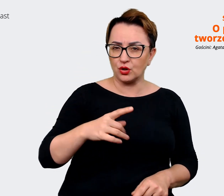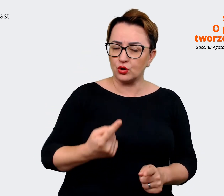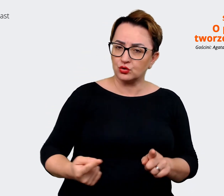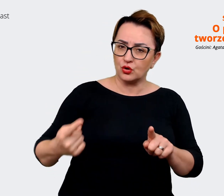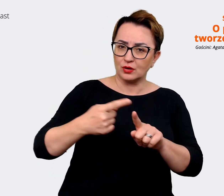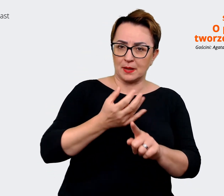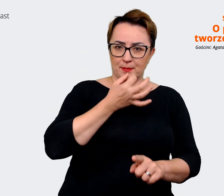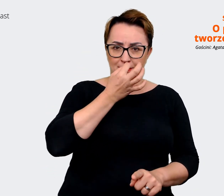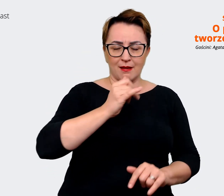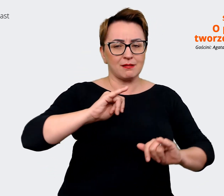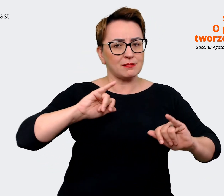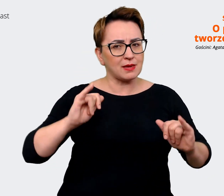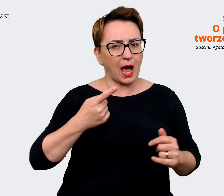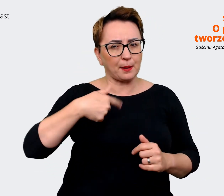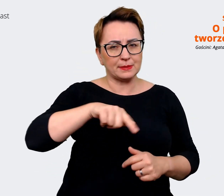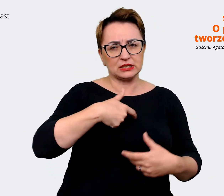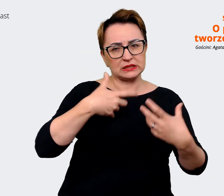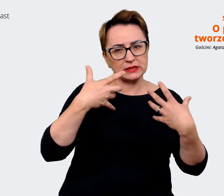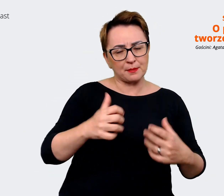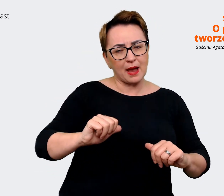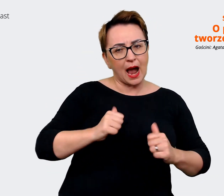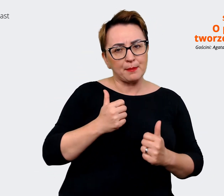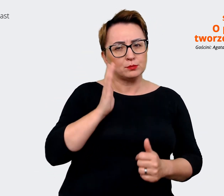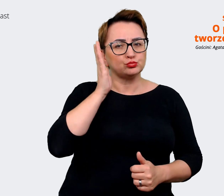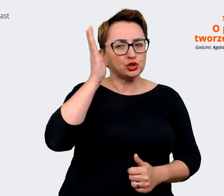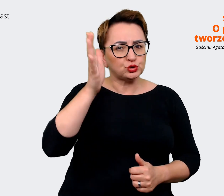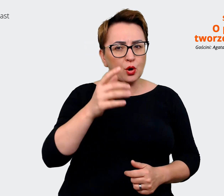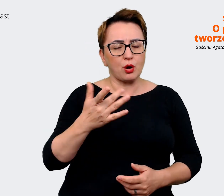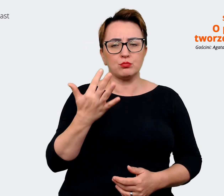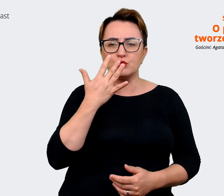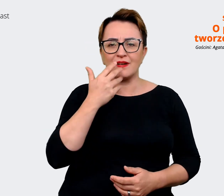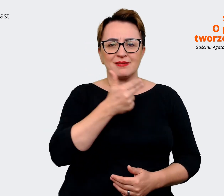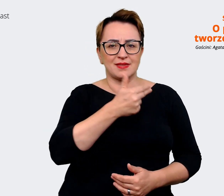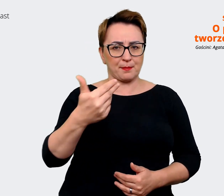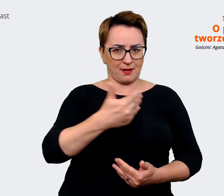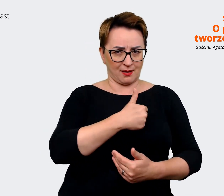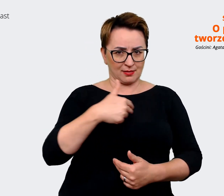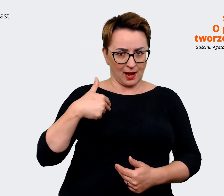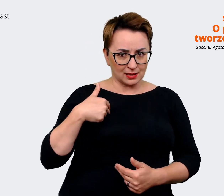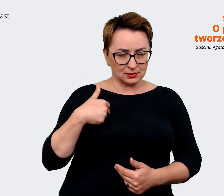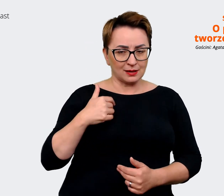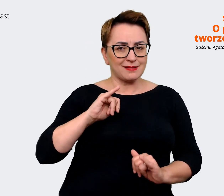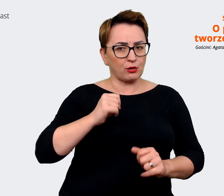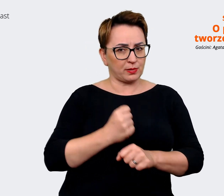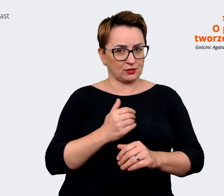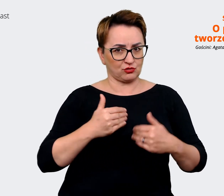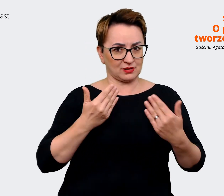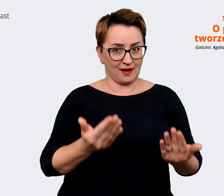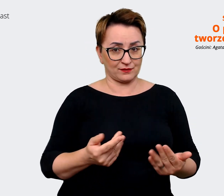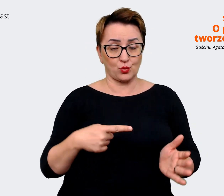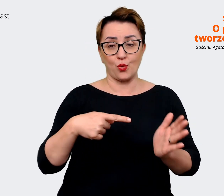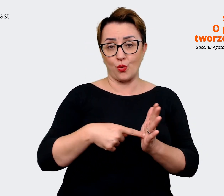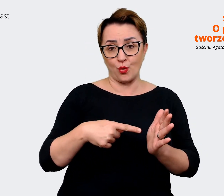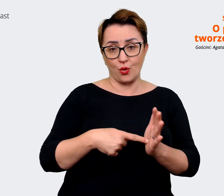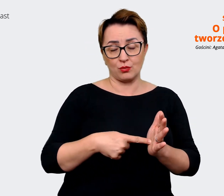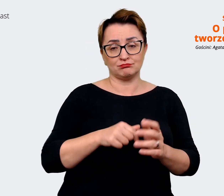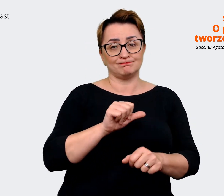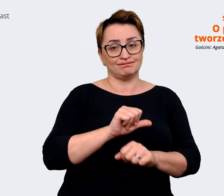w przyszłości jako pracodawcy. To jest ten aspekt, który można sobie zweryfikować, biorąc pod uwagę